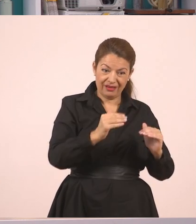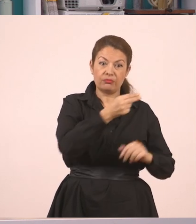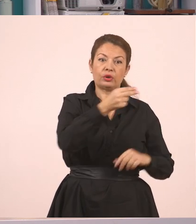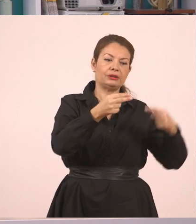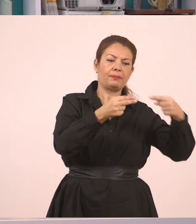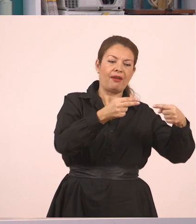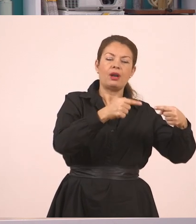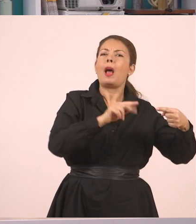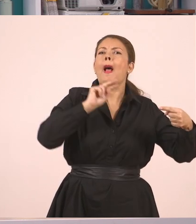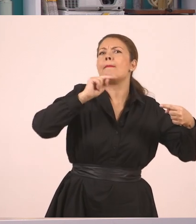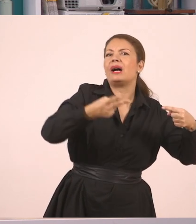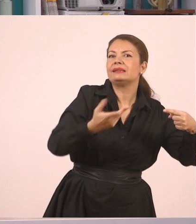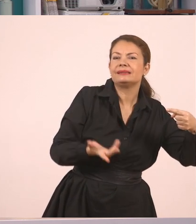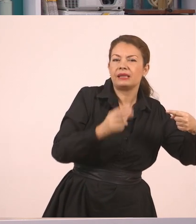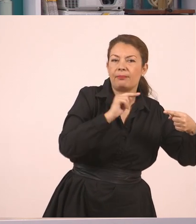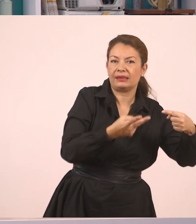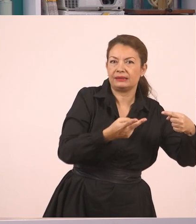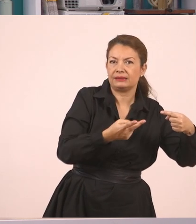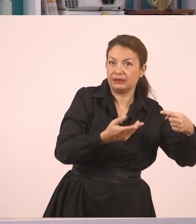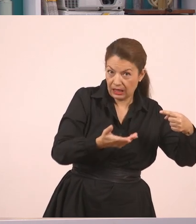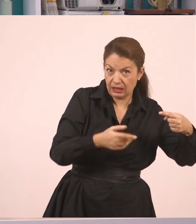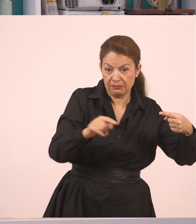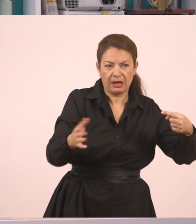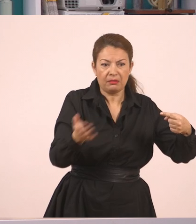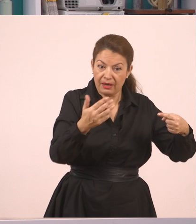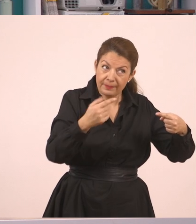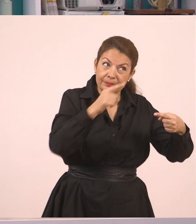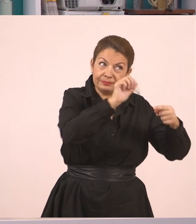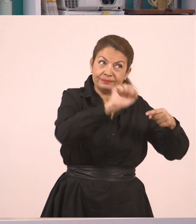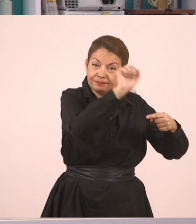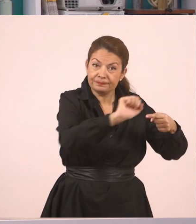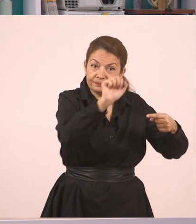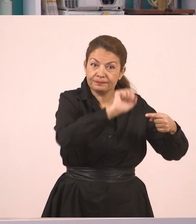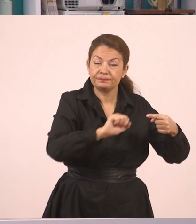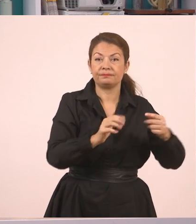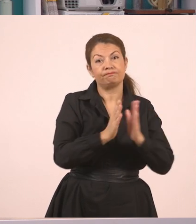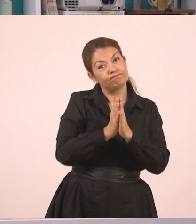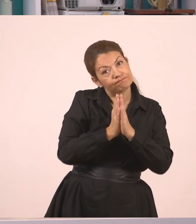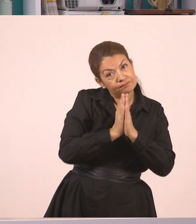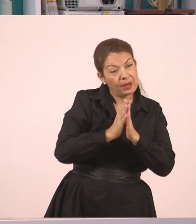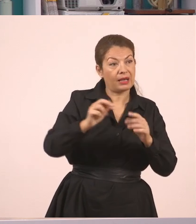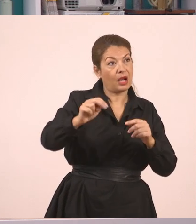Έλα, Παναγιώτη, σήκω στον πίνακα και σβήσε, σε παρακαλώ. "Παναγιώτη, σε παρακαλώ, σβήσε τον πίνακα", είπε η δασκάλα.